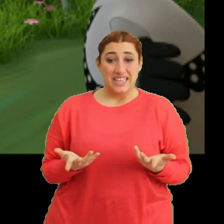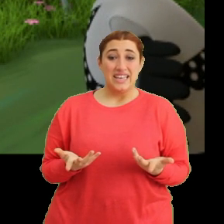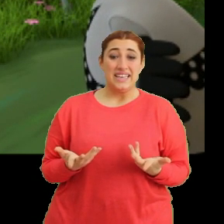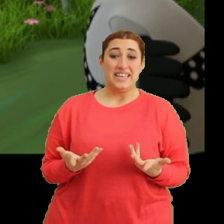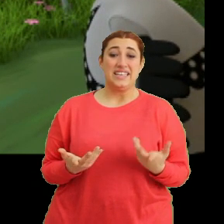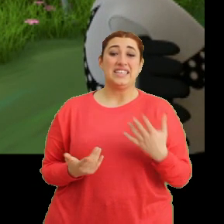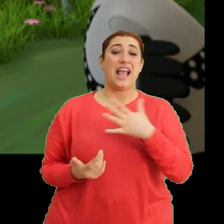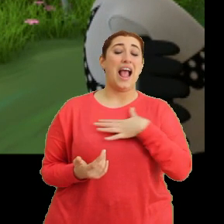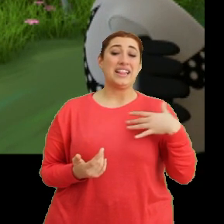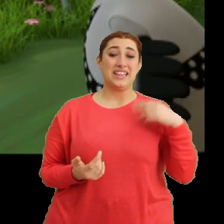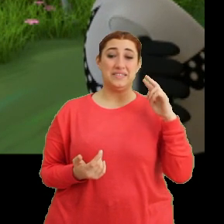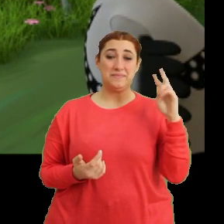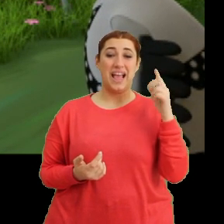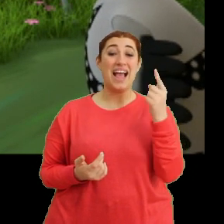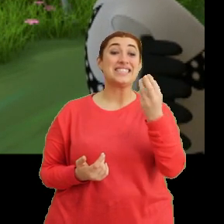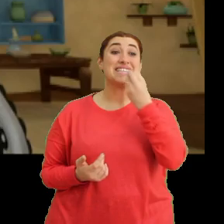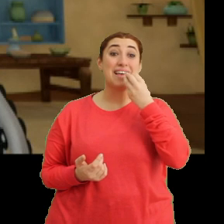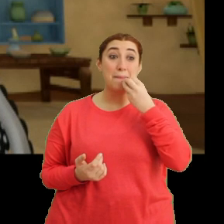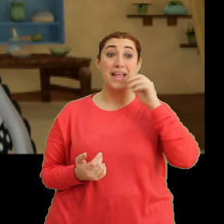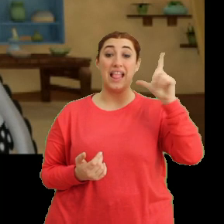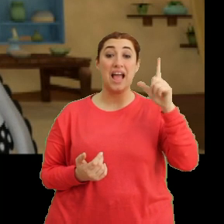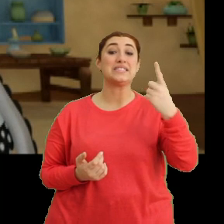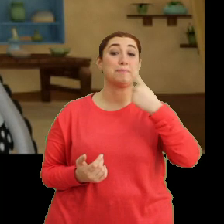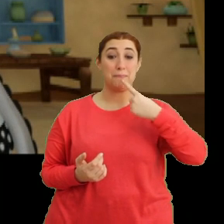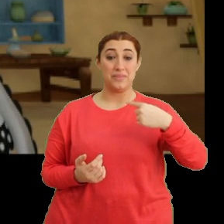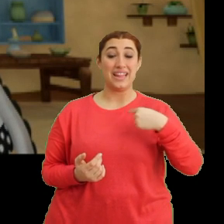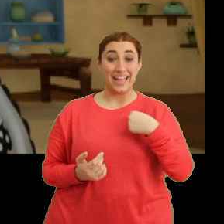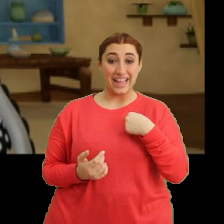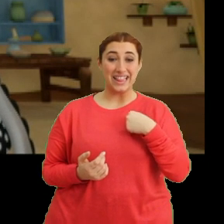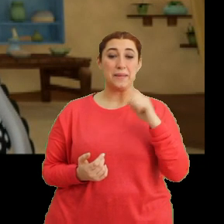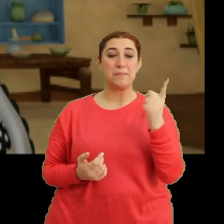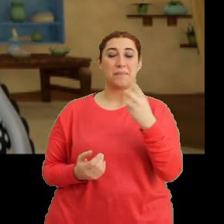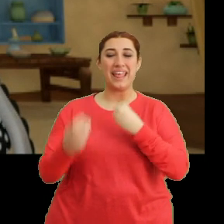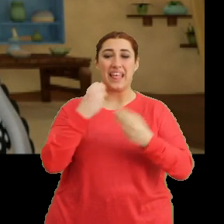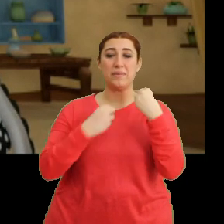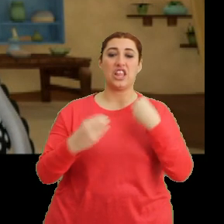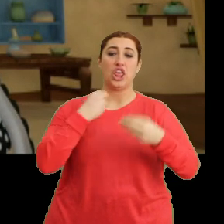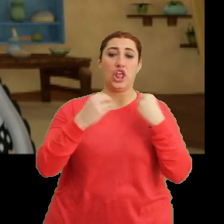...annemin az yemelisin dediği... ...bazı yiyeceklerden yedim.